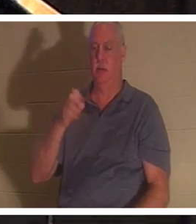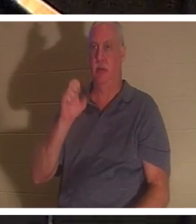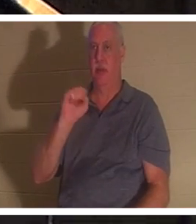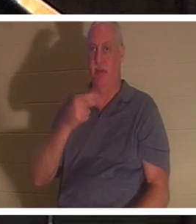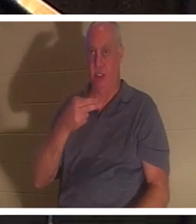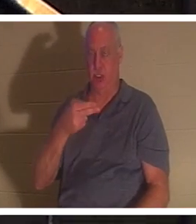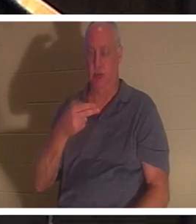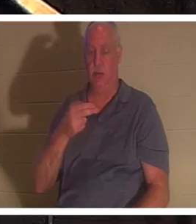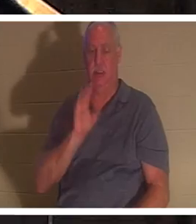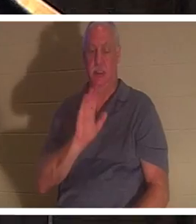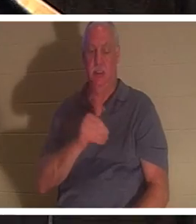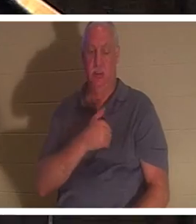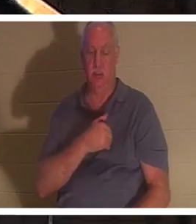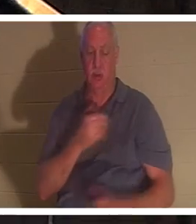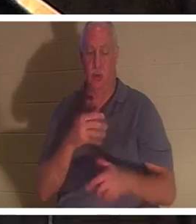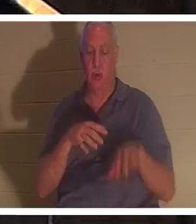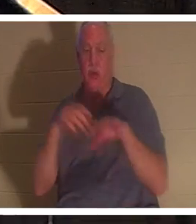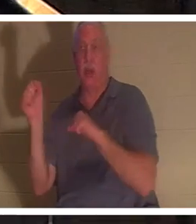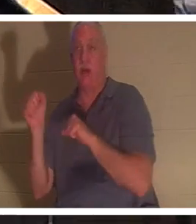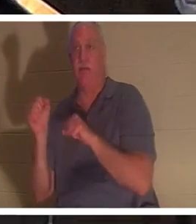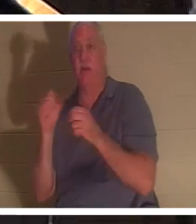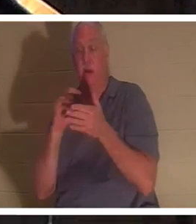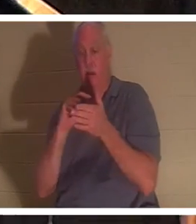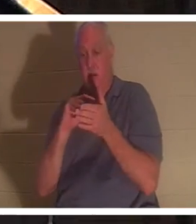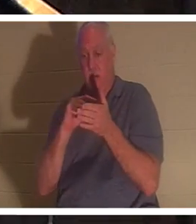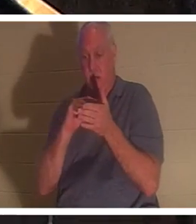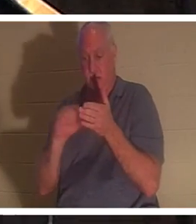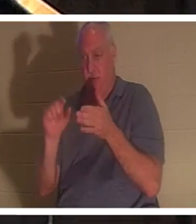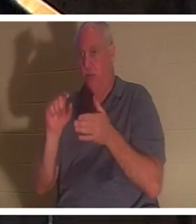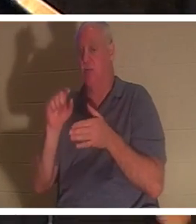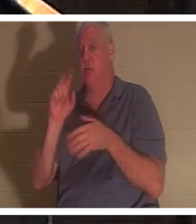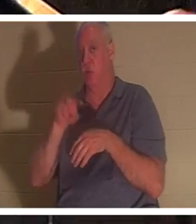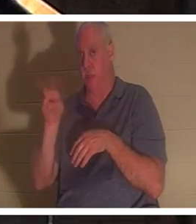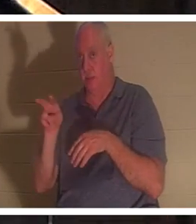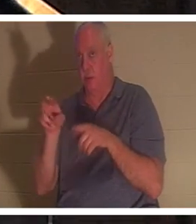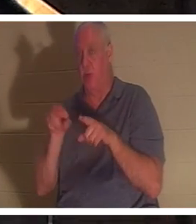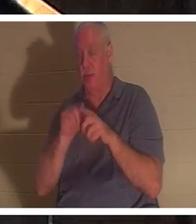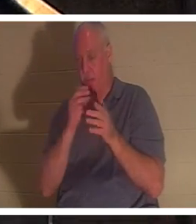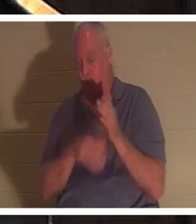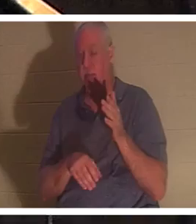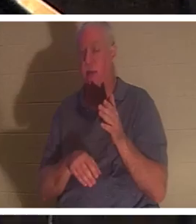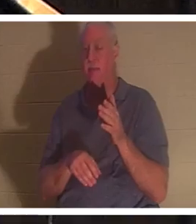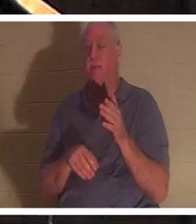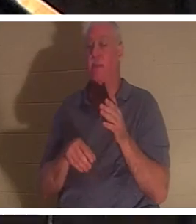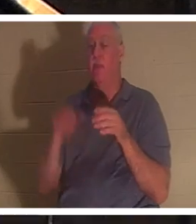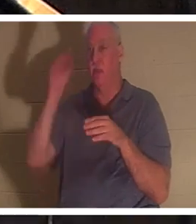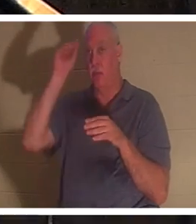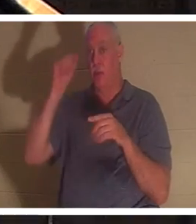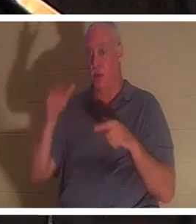、エリヤが彼のために祈った後、少年の命が